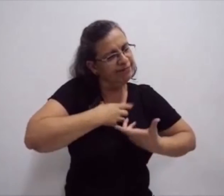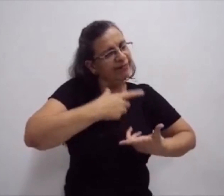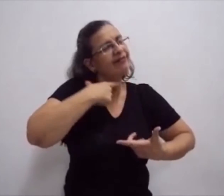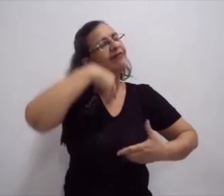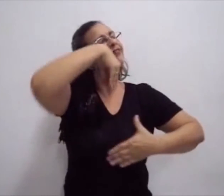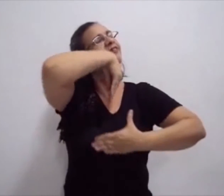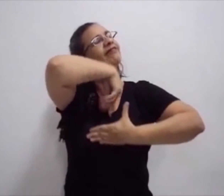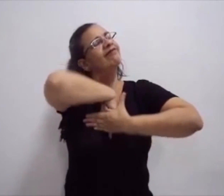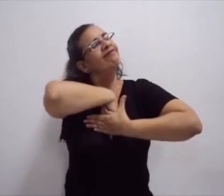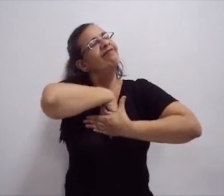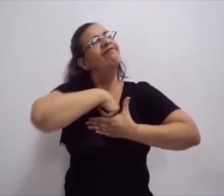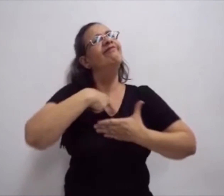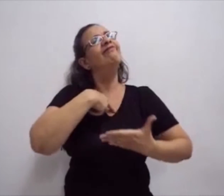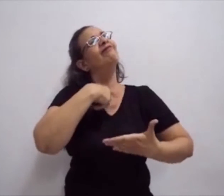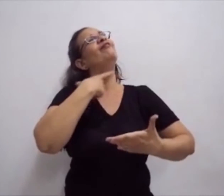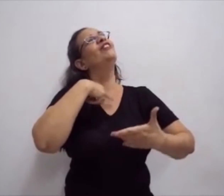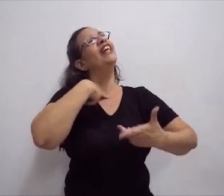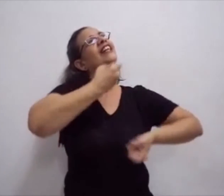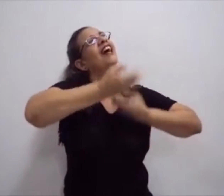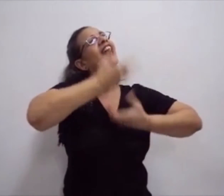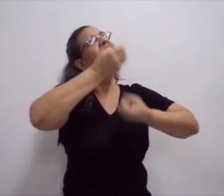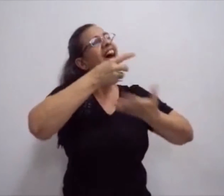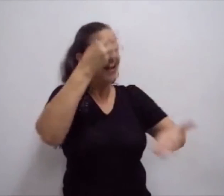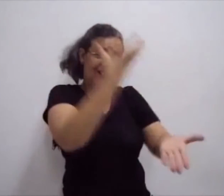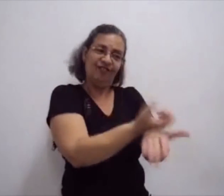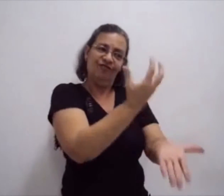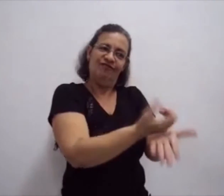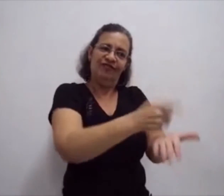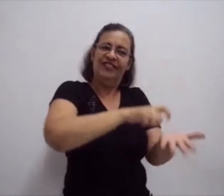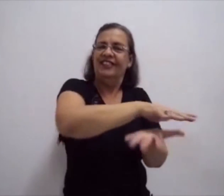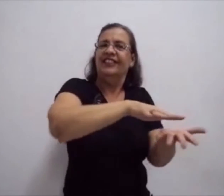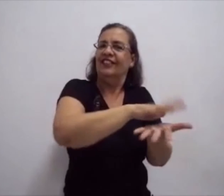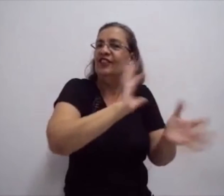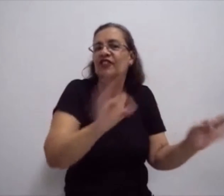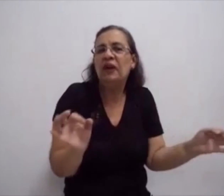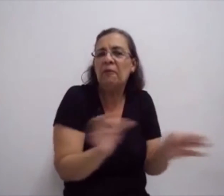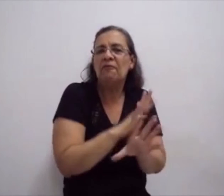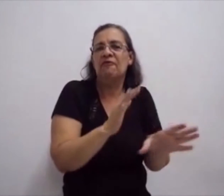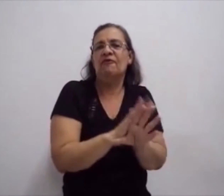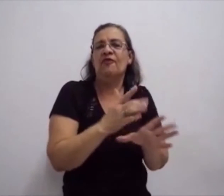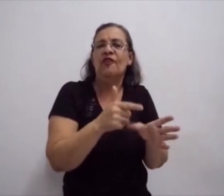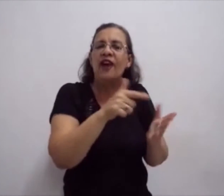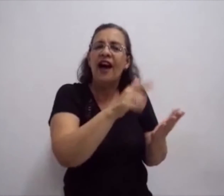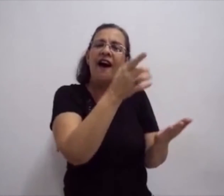E, assim, dar significado à sua fala. E isso